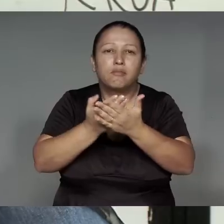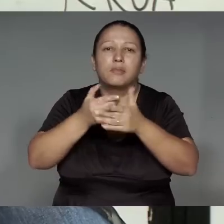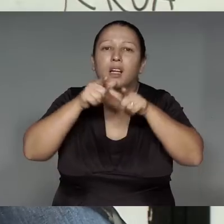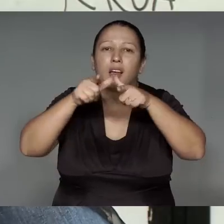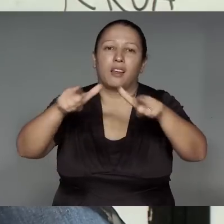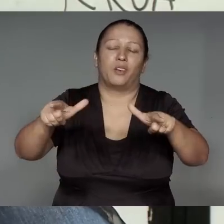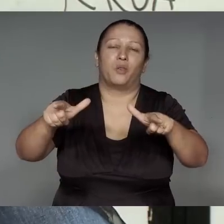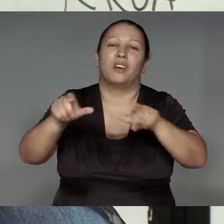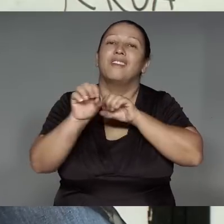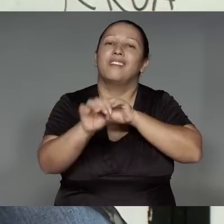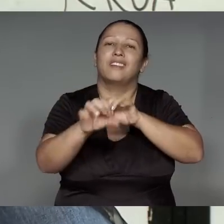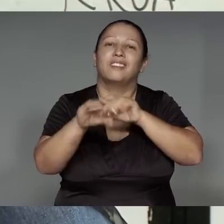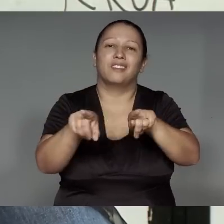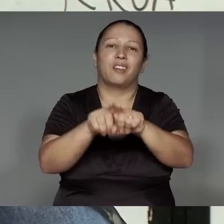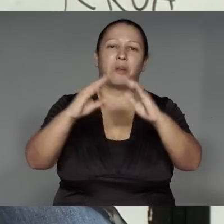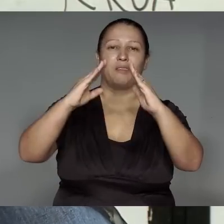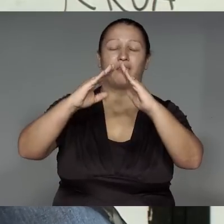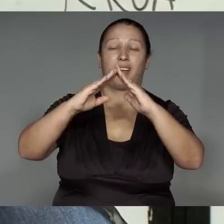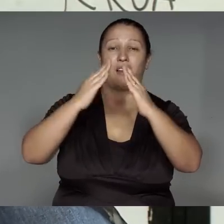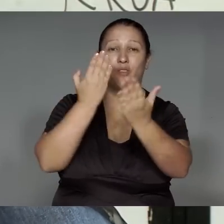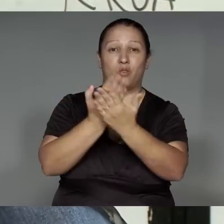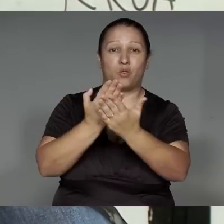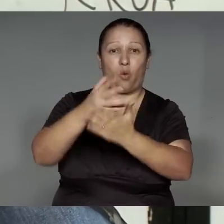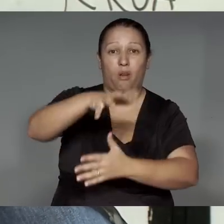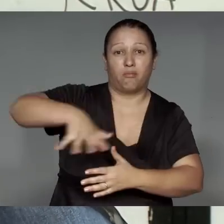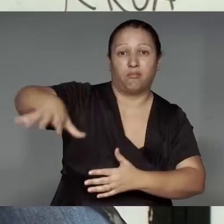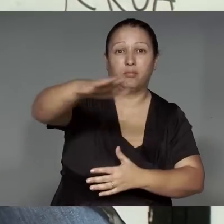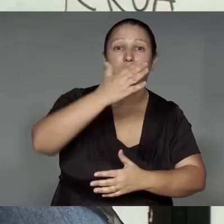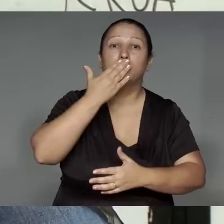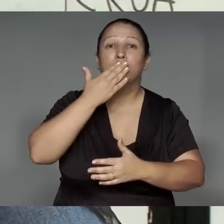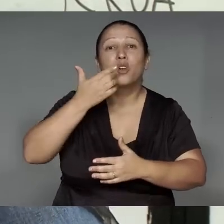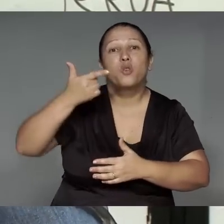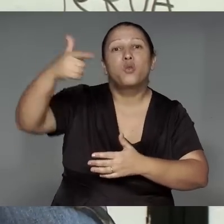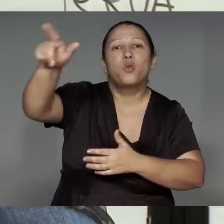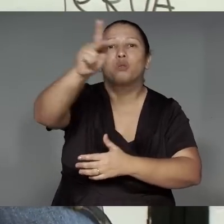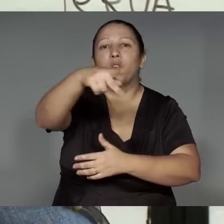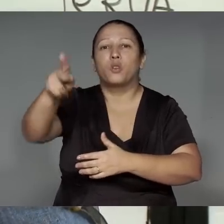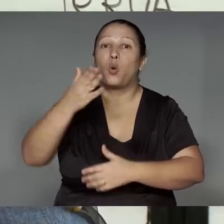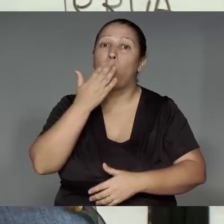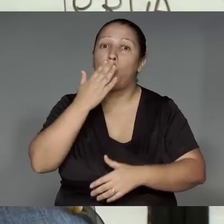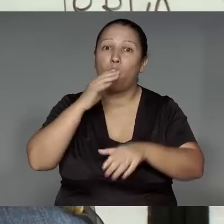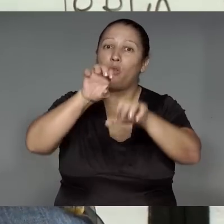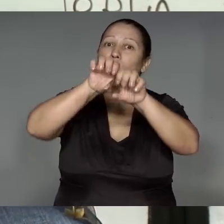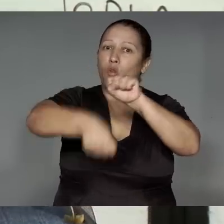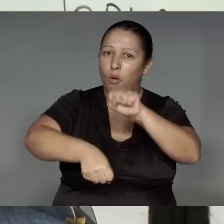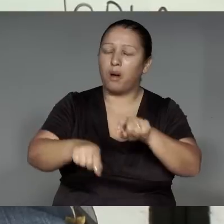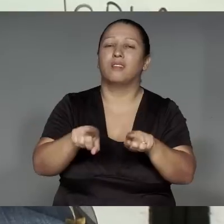oporo’mo’e͂n, ’ang je’e͂nga rehe, jemo’e͂tawa pype tajpen, Kamaiurá, amomena, oporomo’e͂ma’e͂a, mo’e͂tawam